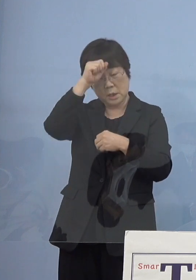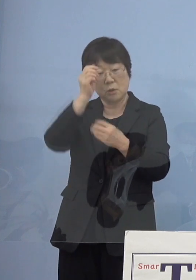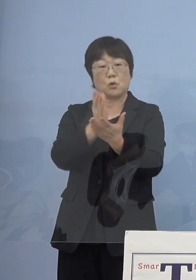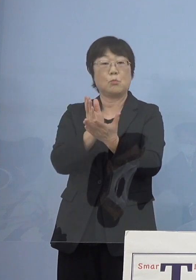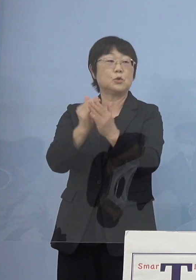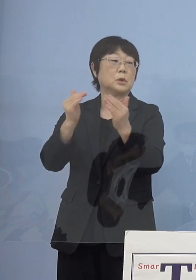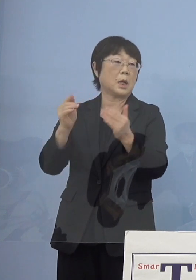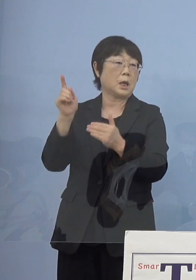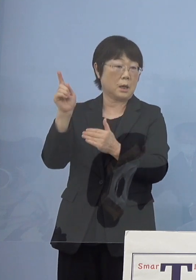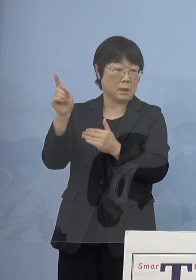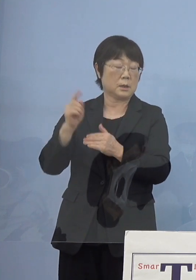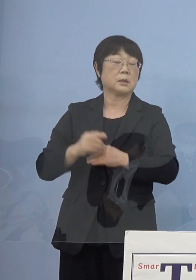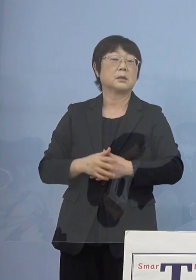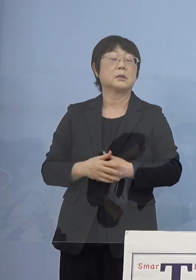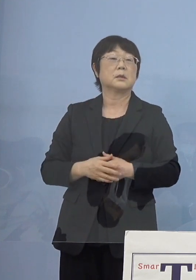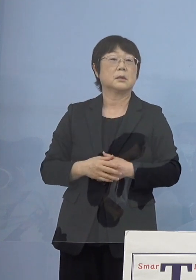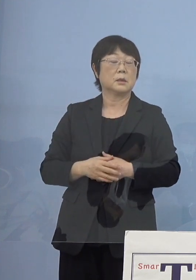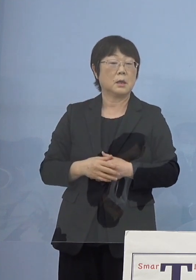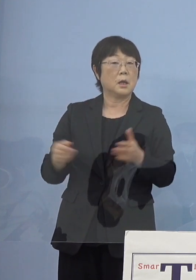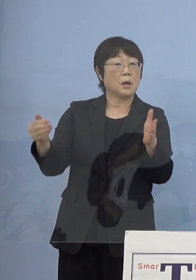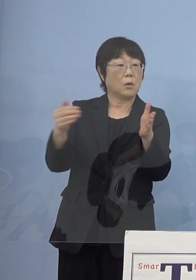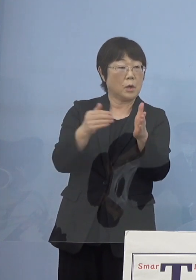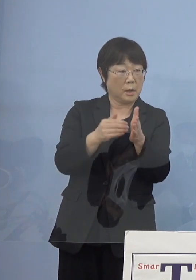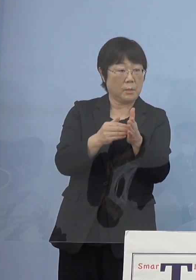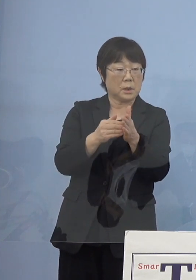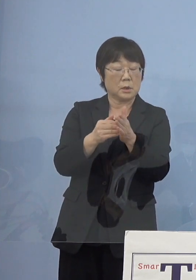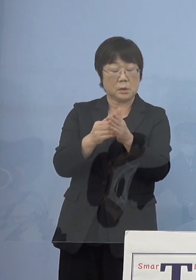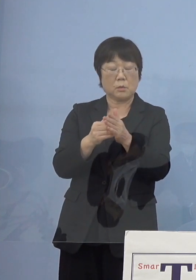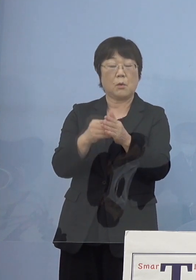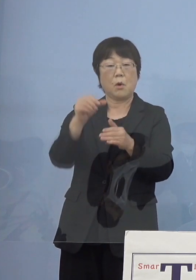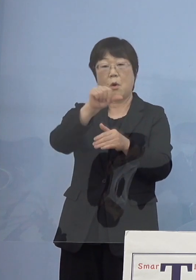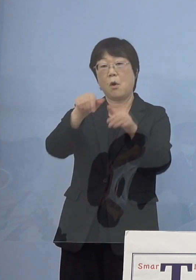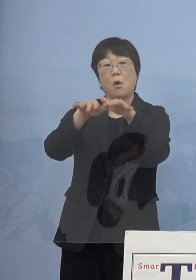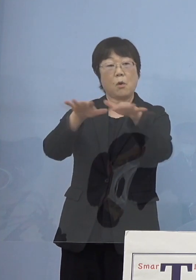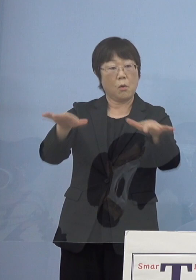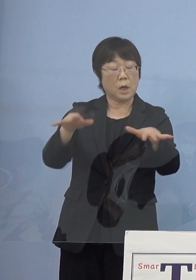こちらの方がこれまでの 「第5波」までの知見を受けて